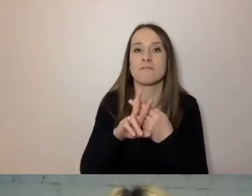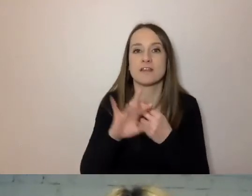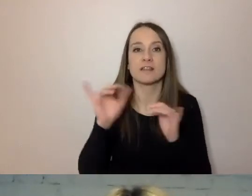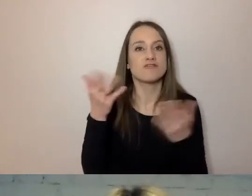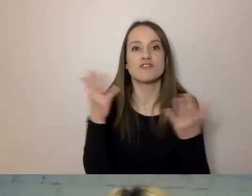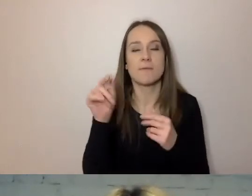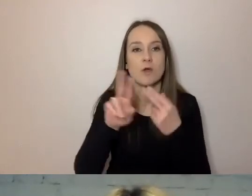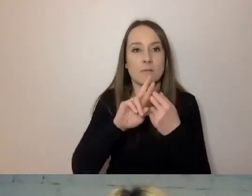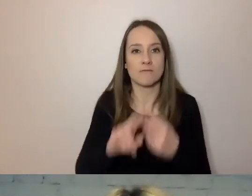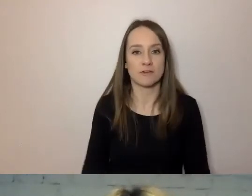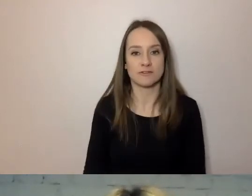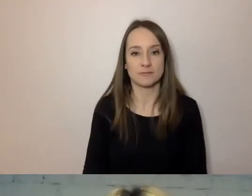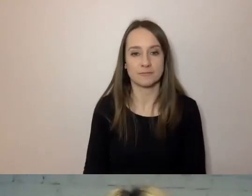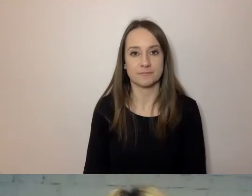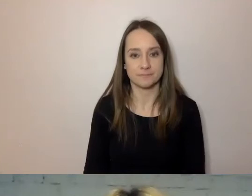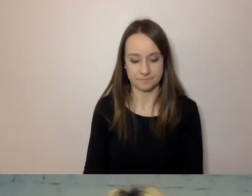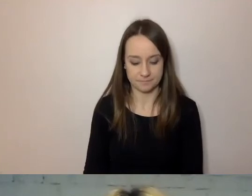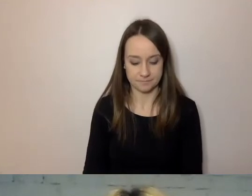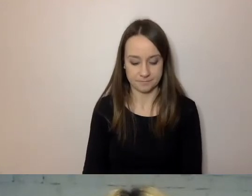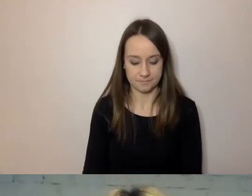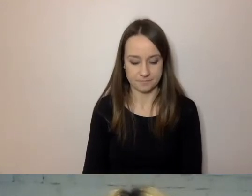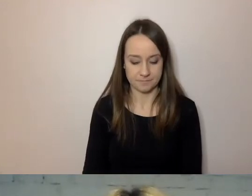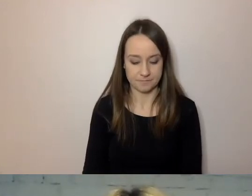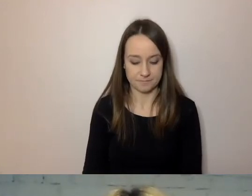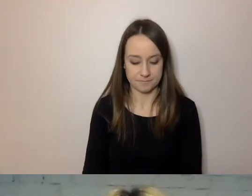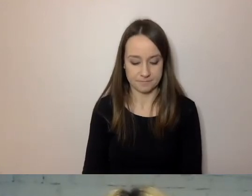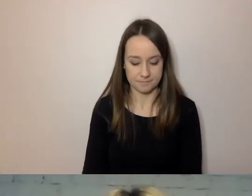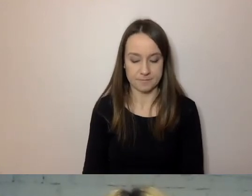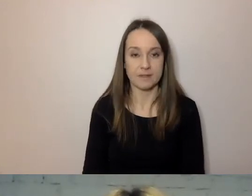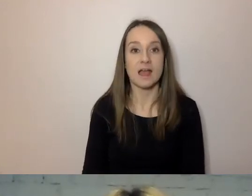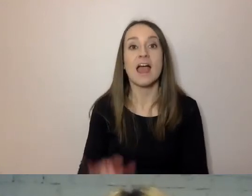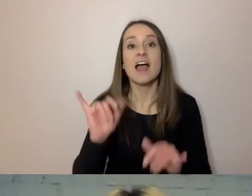PAWEŁ: Mam jeszcze jedną radę: w ogóle tego nie pisać.